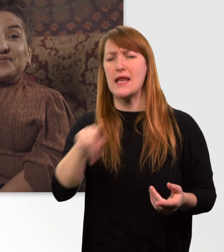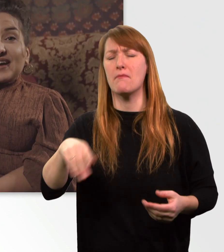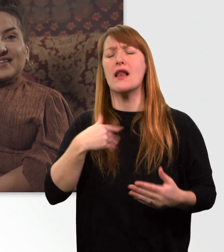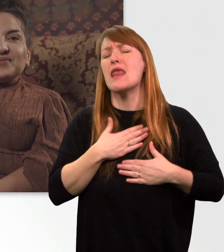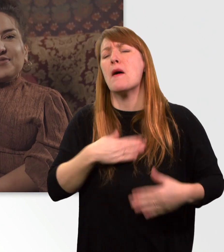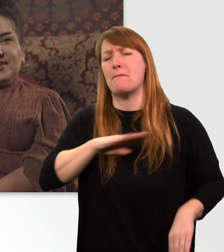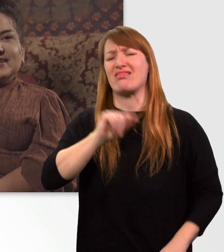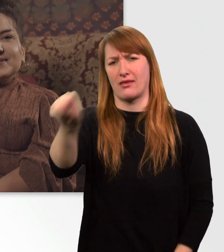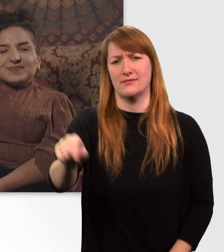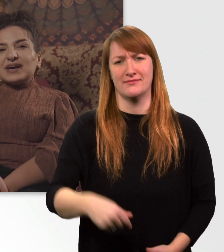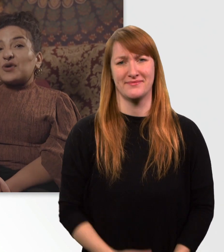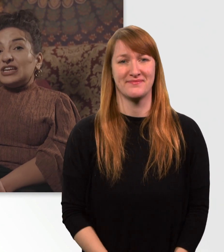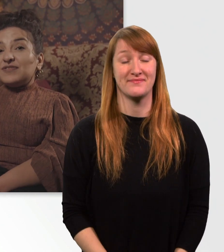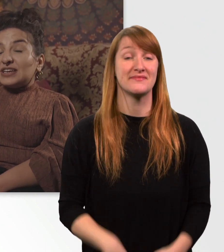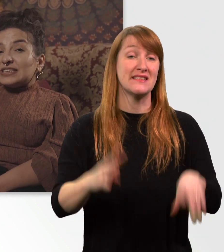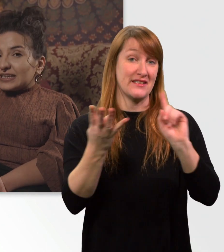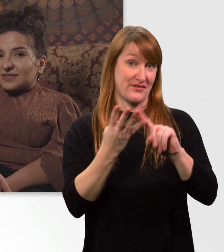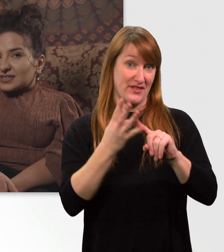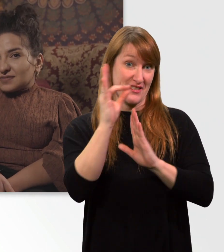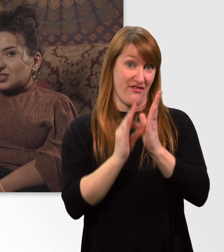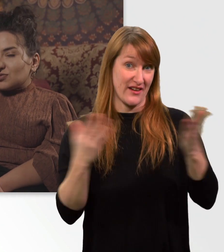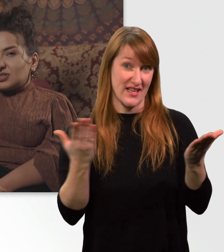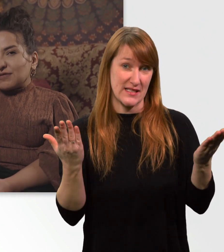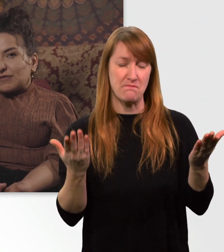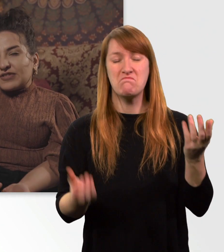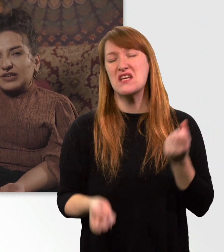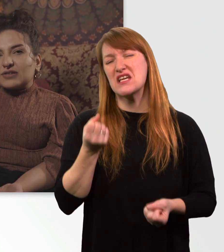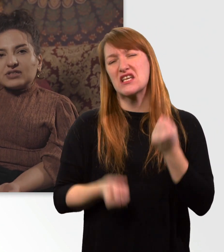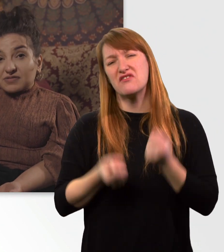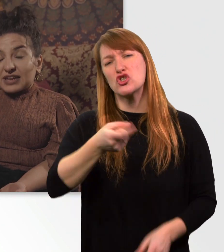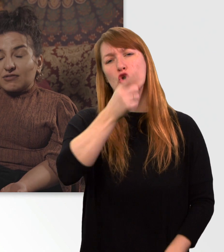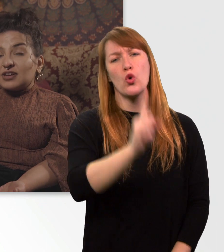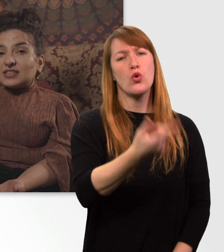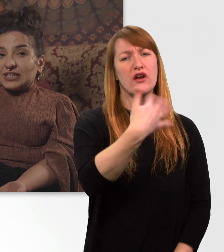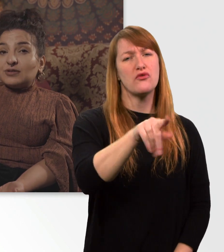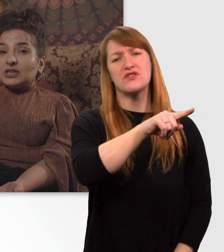Fakt Nr. 4. Mein Rolli wiegt irgendwas zwischen 150 und 200 kg.